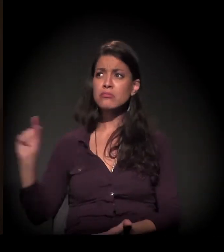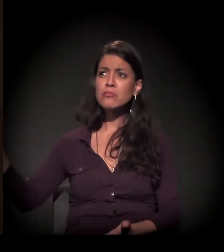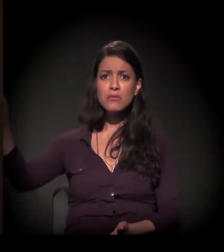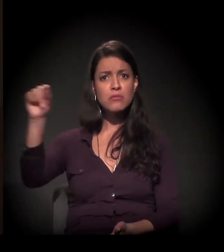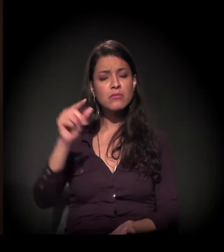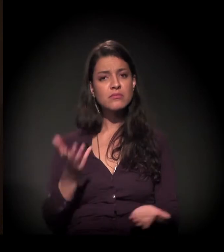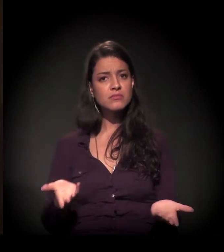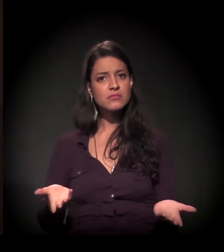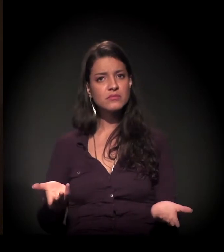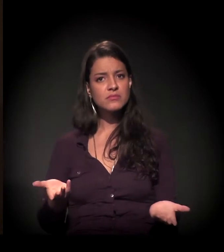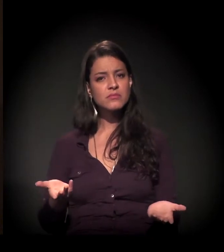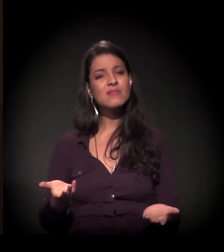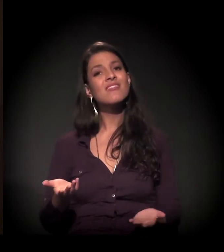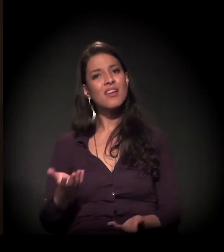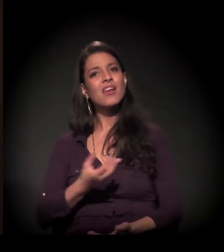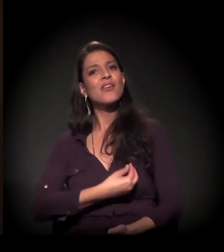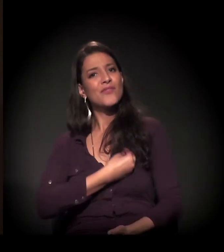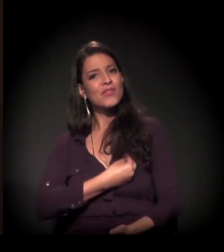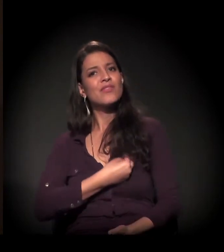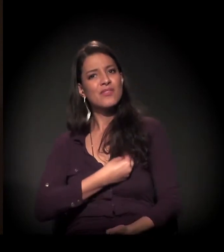Então eu vivi essa história.